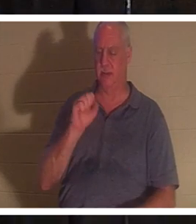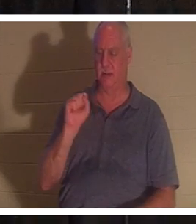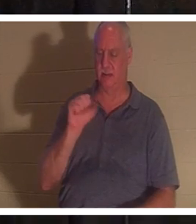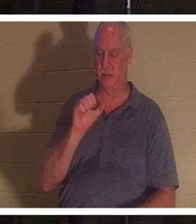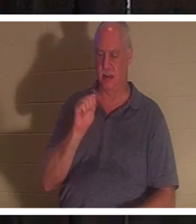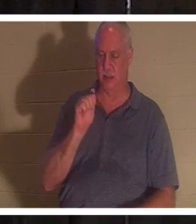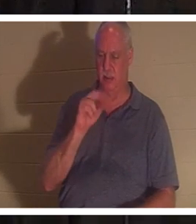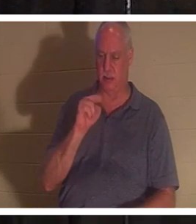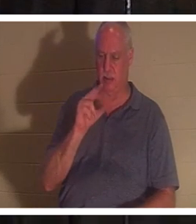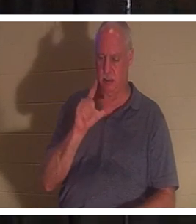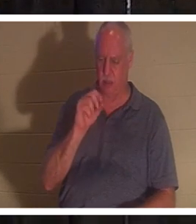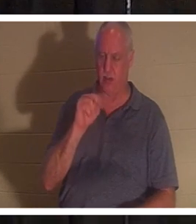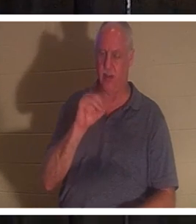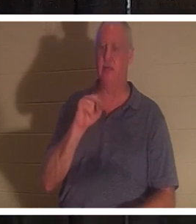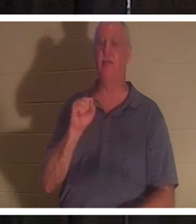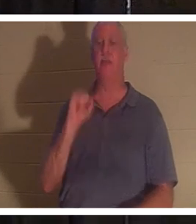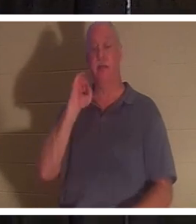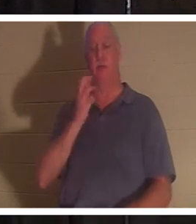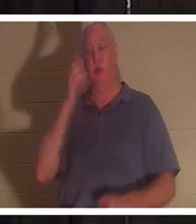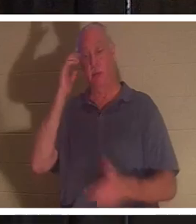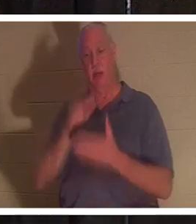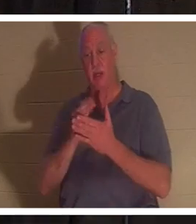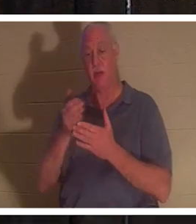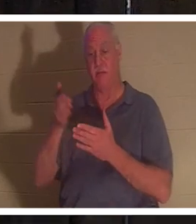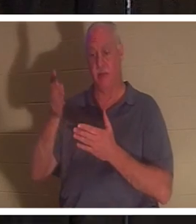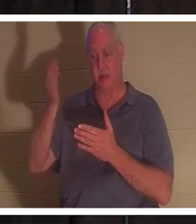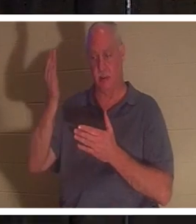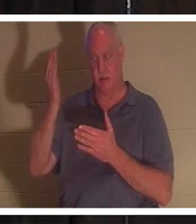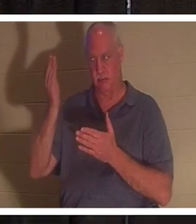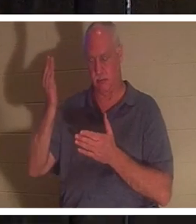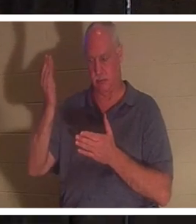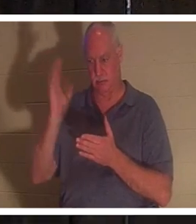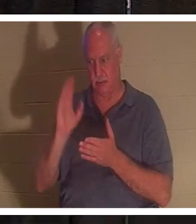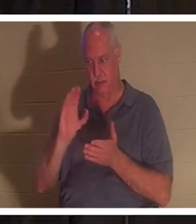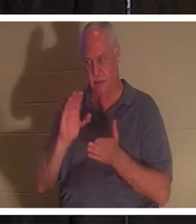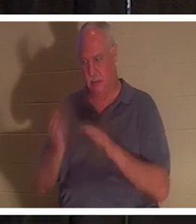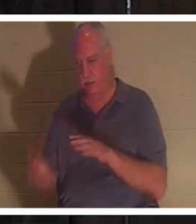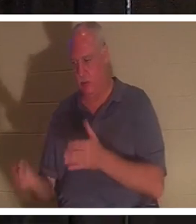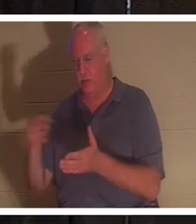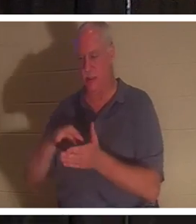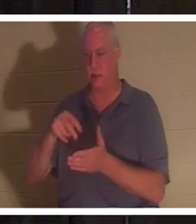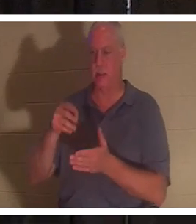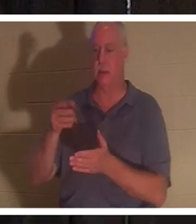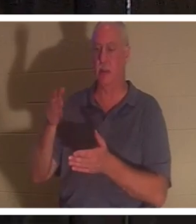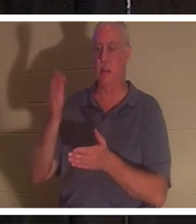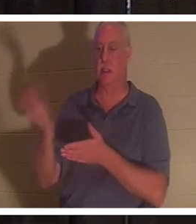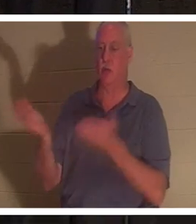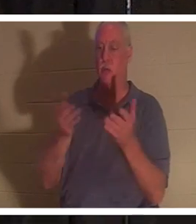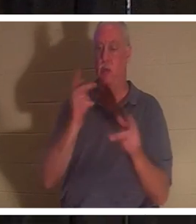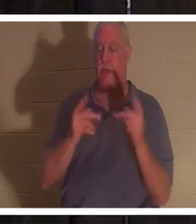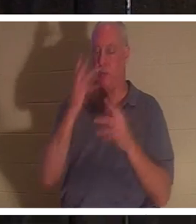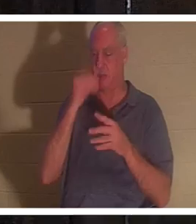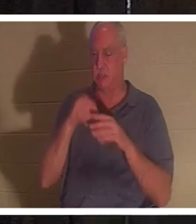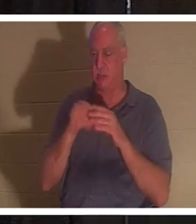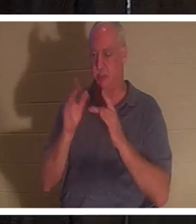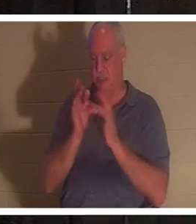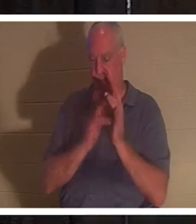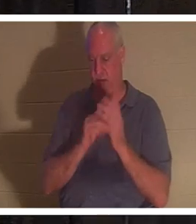复活了，即便如此，神也会把那些在耶稣里睡了的人带过来。我有一个